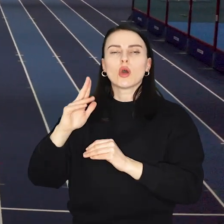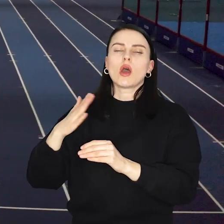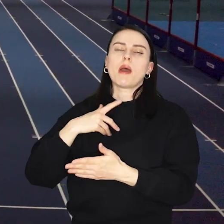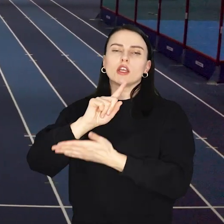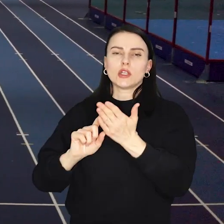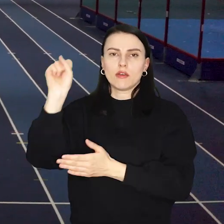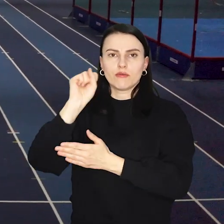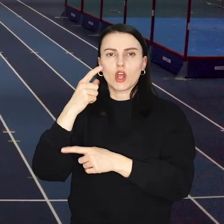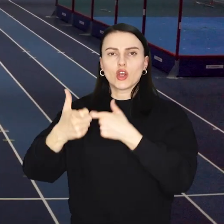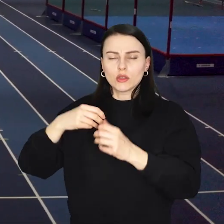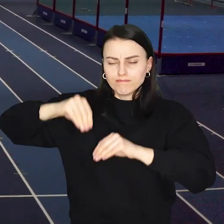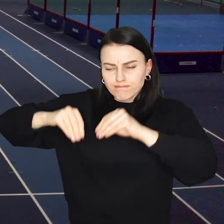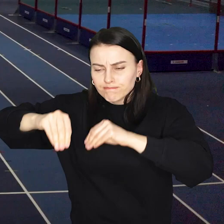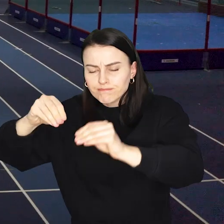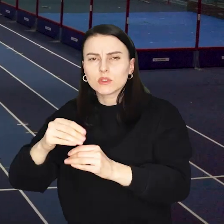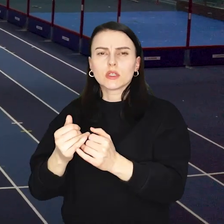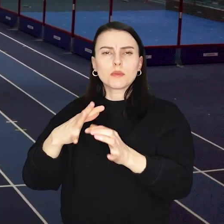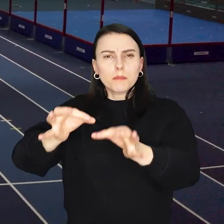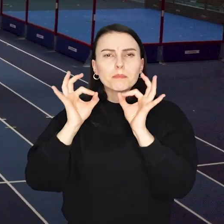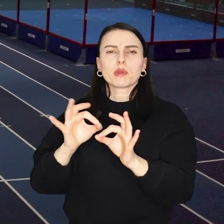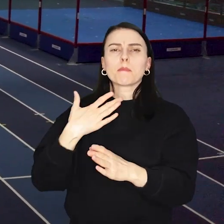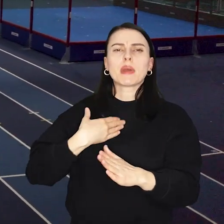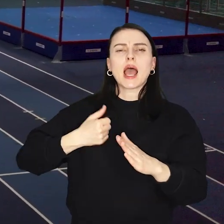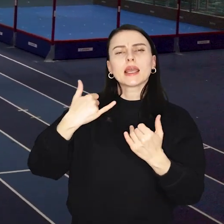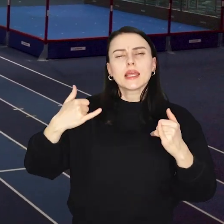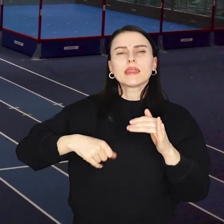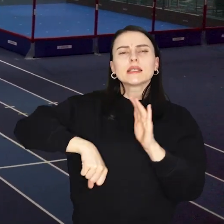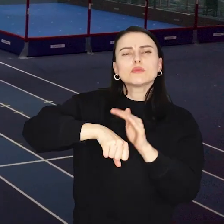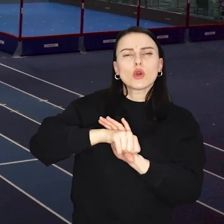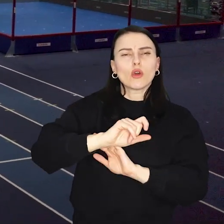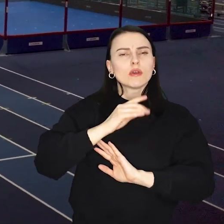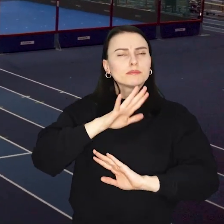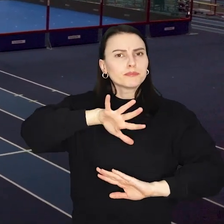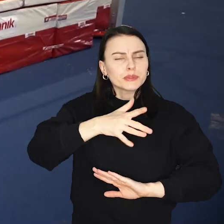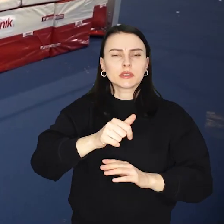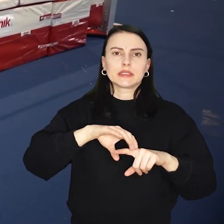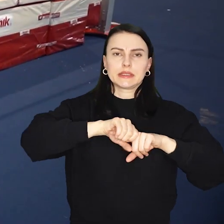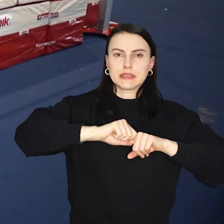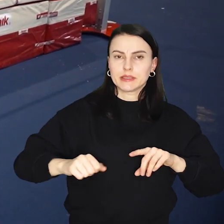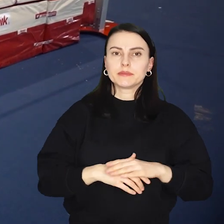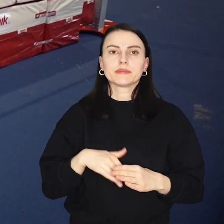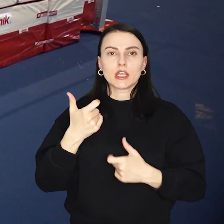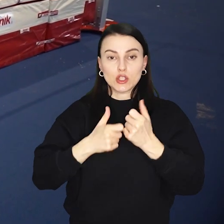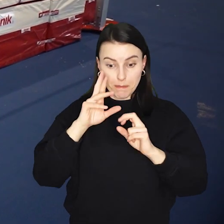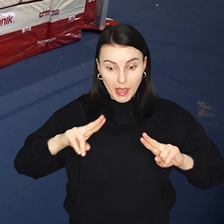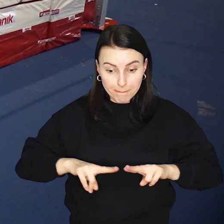Zacznie się wtedy doposażenie hali pod konkretne dyscypliny sportowe Ułożony zostanie między innymi parkiet dla koszykarek